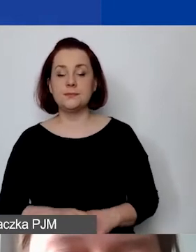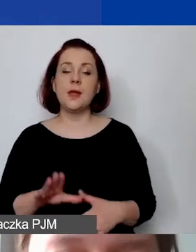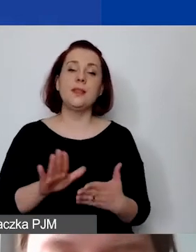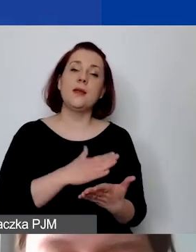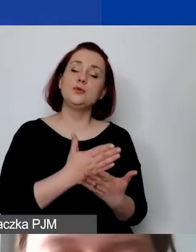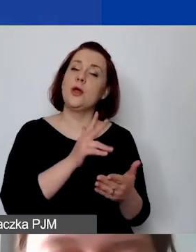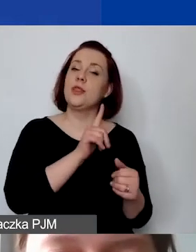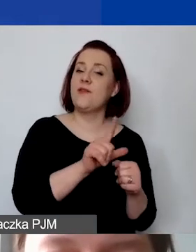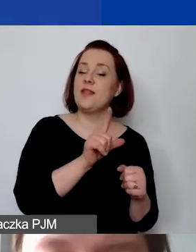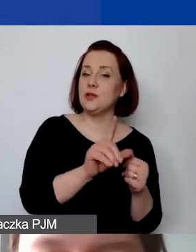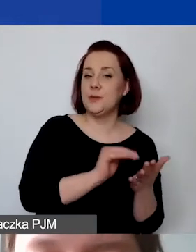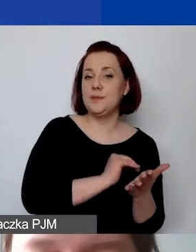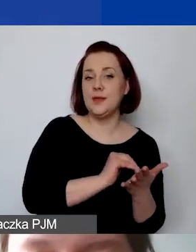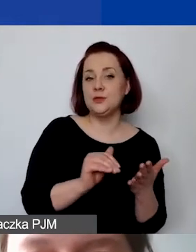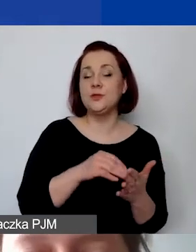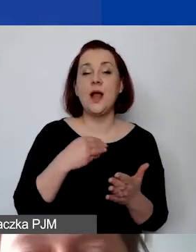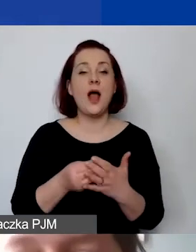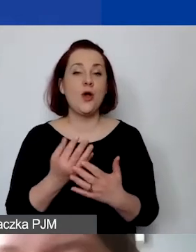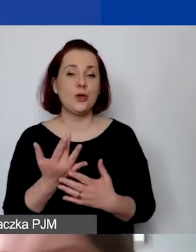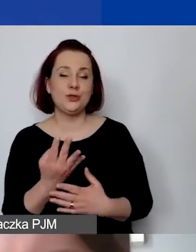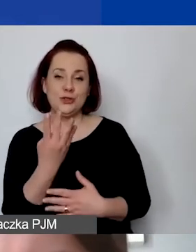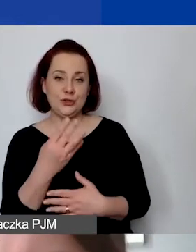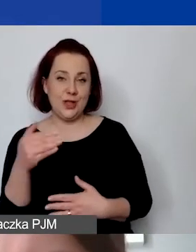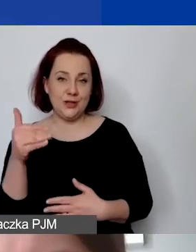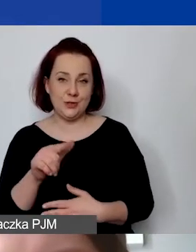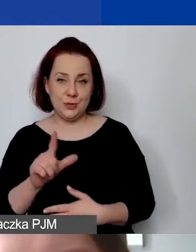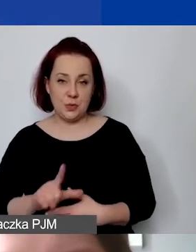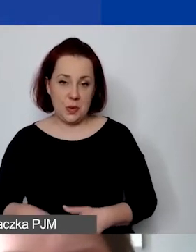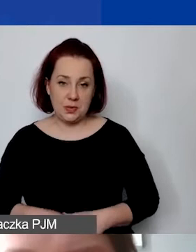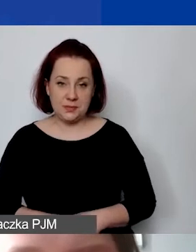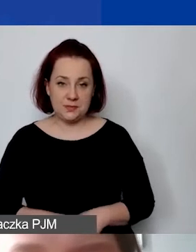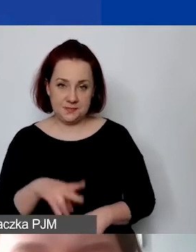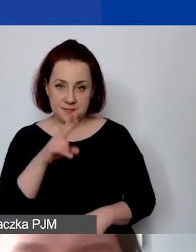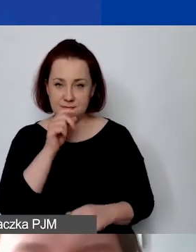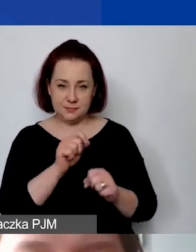koszt jednostkowy 4000 zł. Jak państwo widzą, już tutaj powiększam,